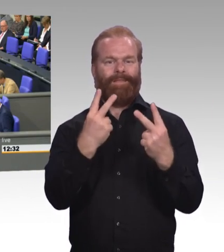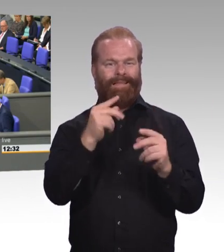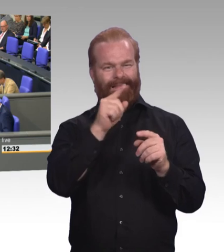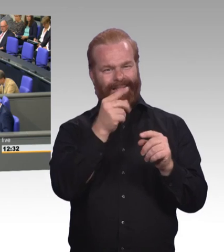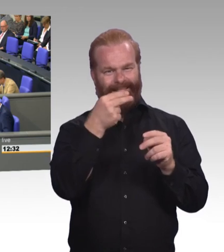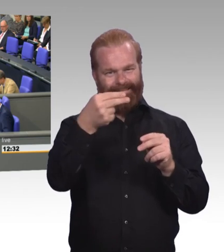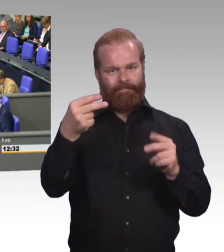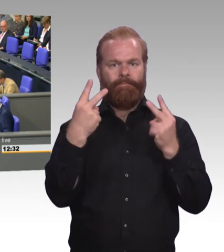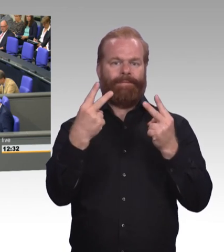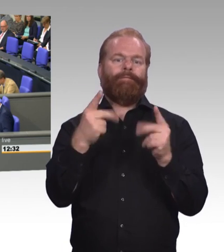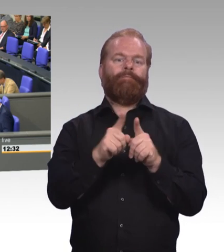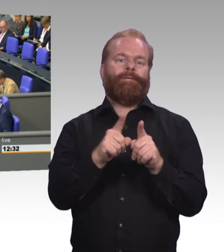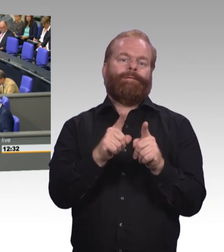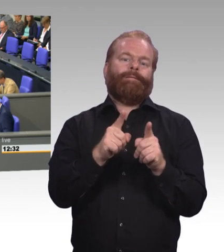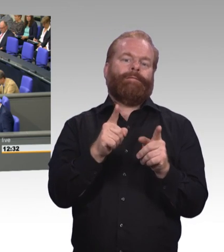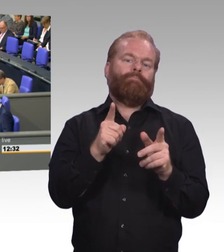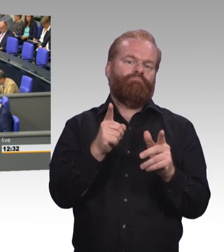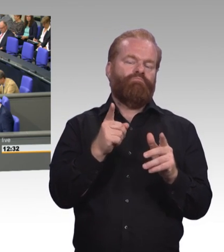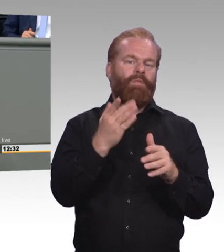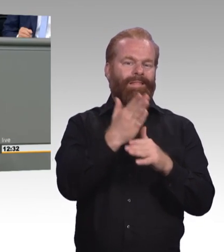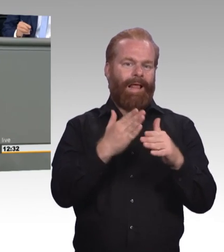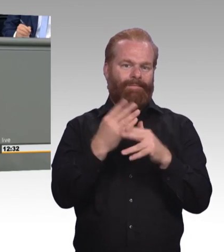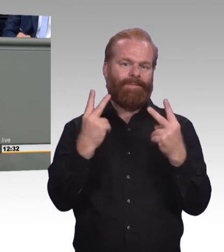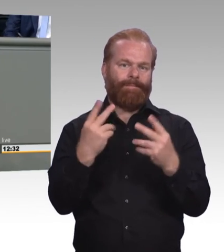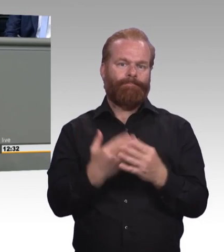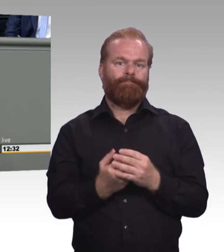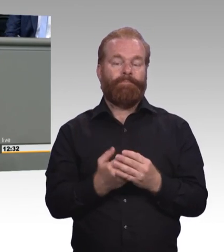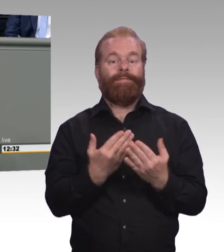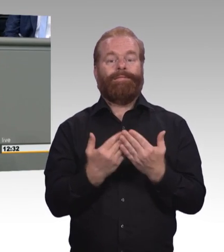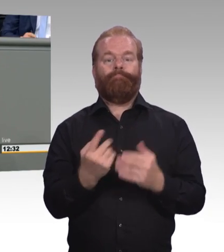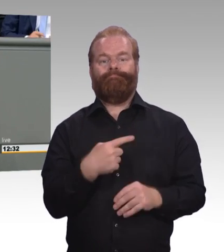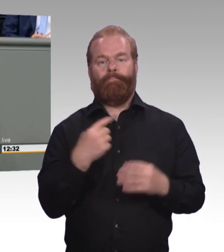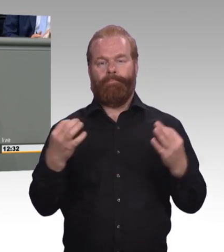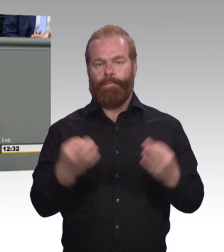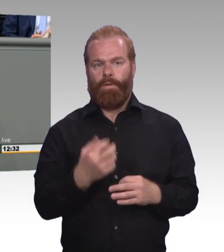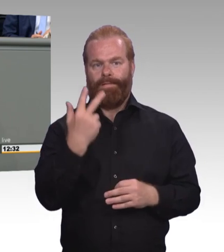auf die berufliche Weiterbildung mit ableitet. Es ist also eine Perspektive, die dort aufgemacht wird.